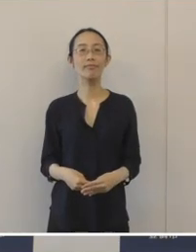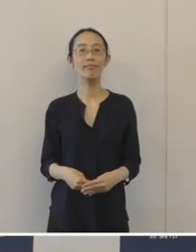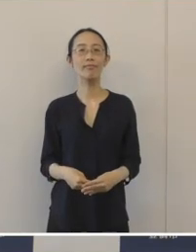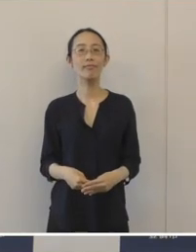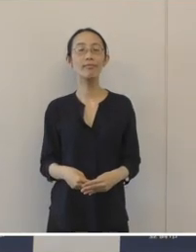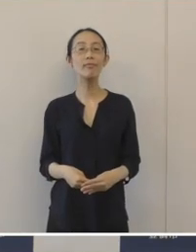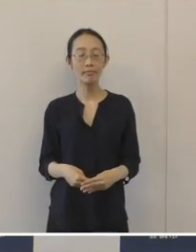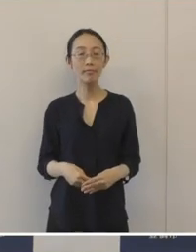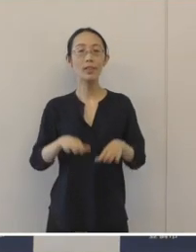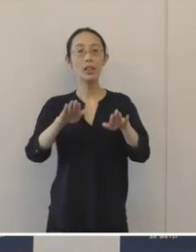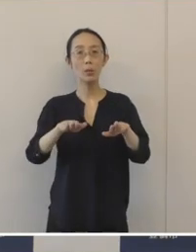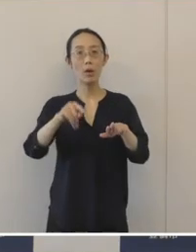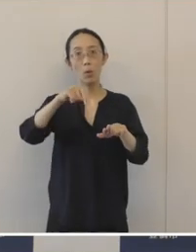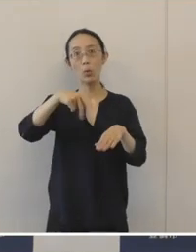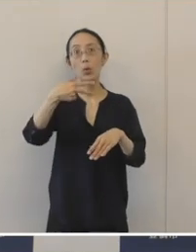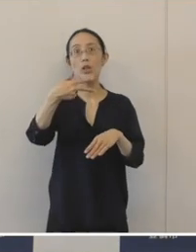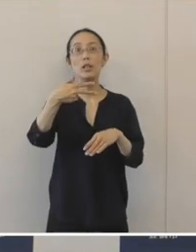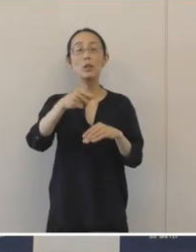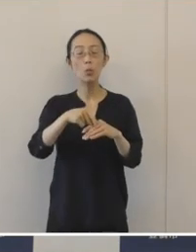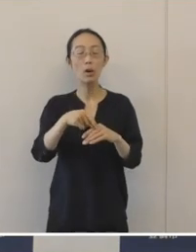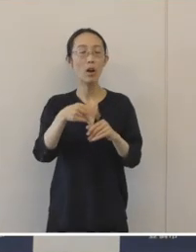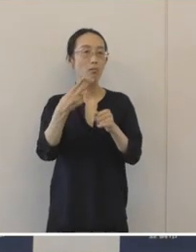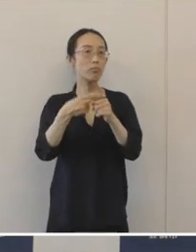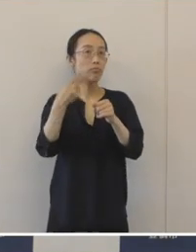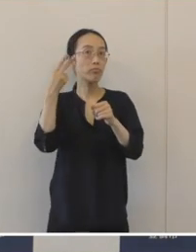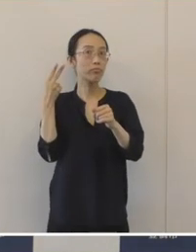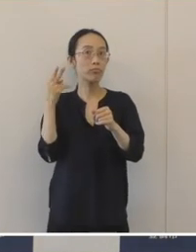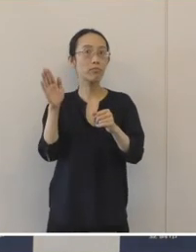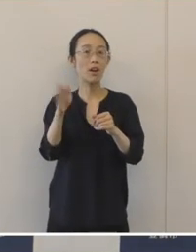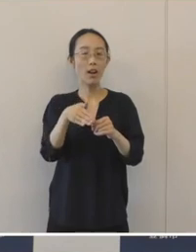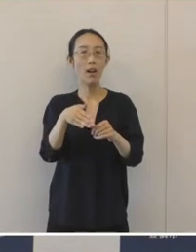今豊橋市で、令和元年度から